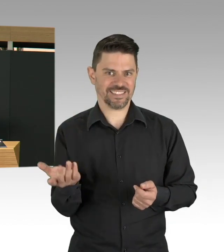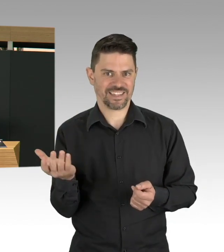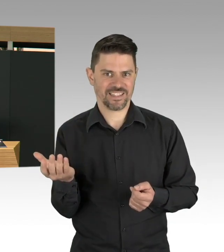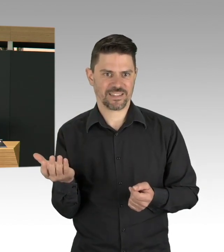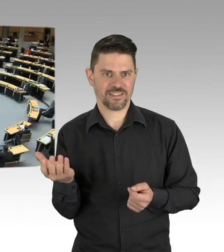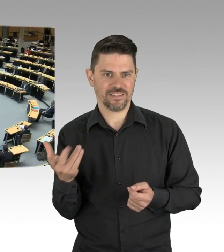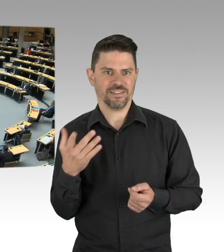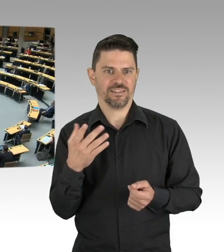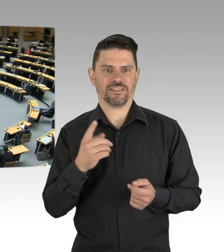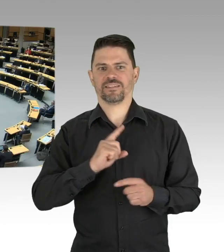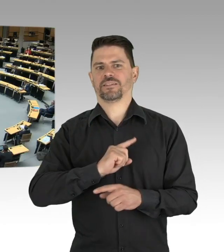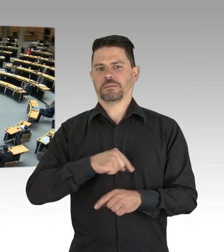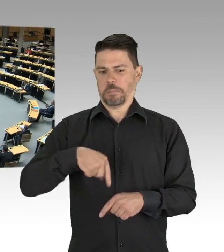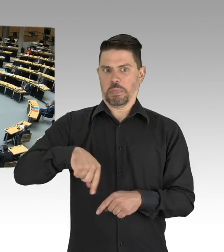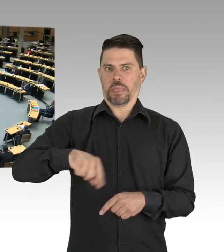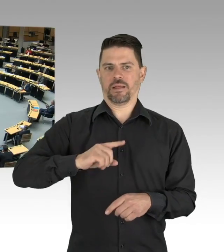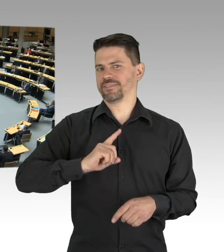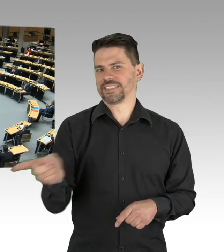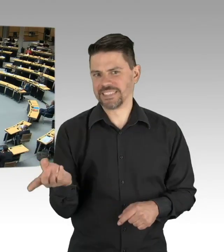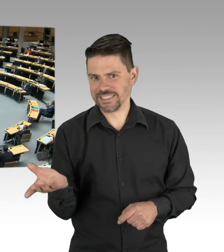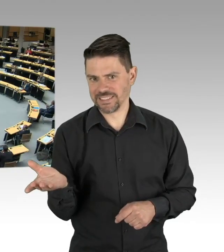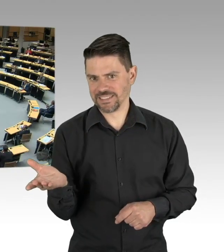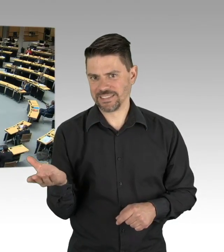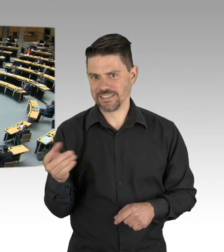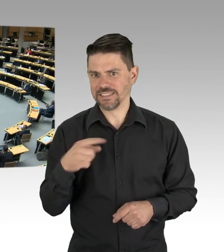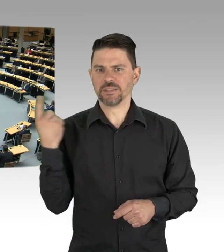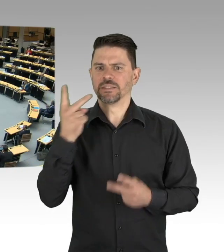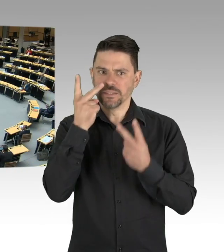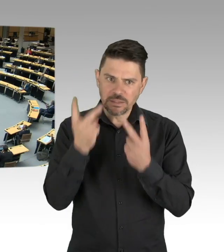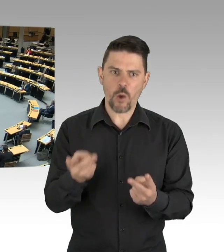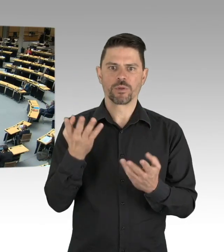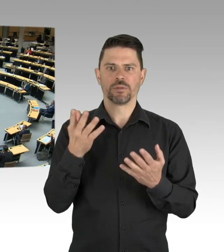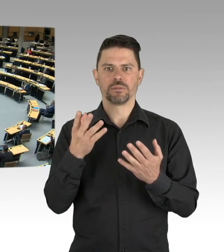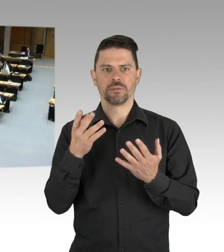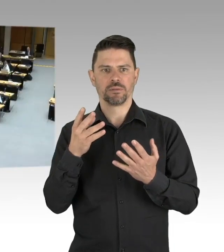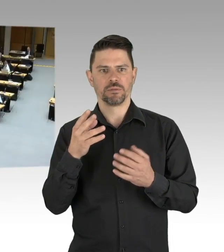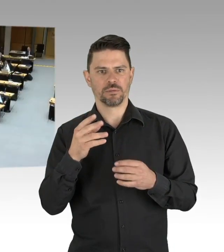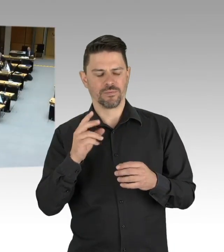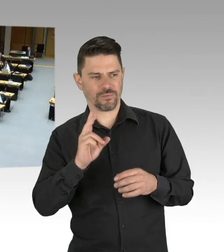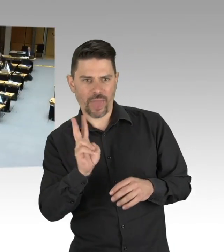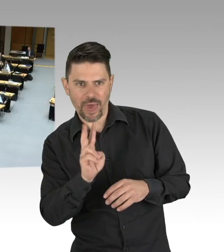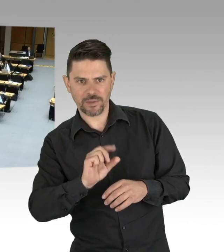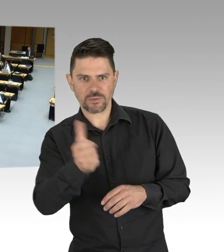(Beifall) Vielleicht lehrt uns, vielleicht lehrt uns diese Pandemie